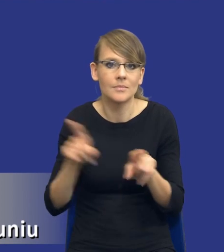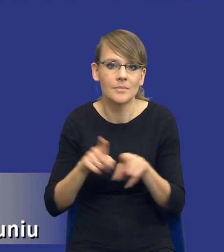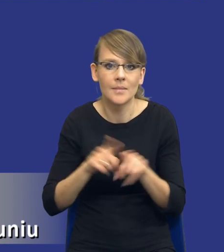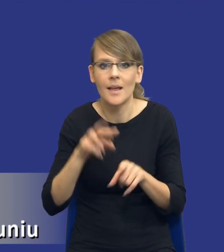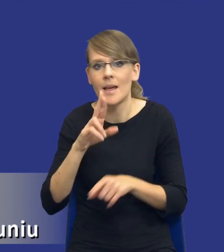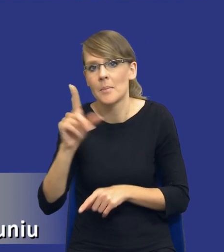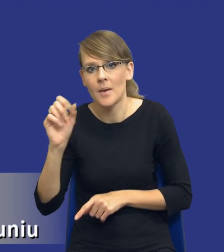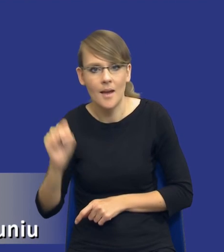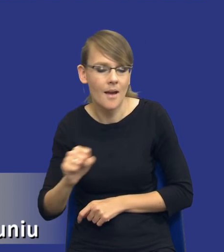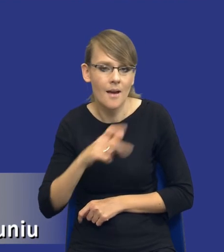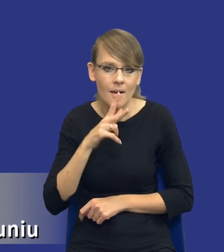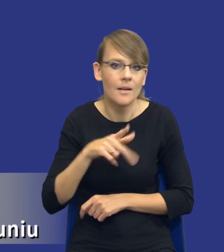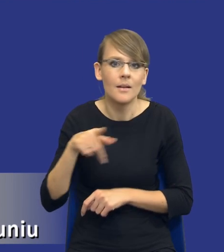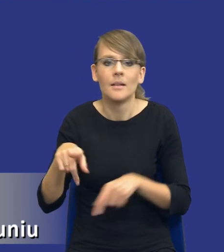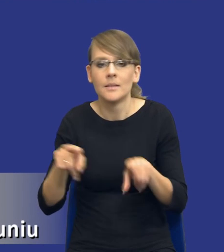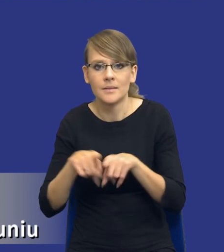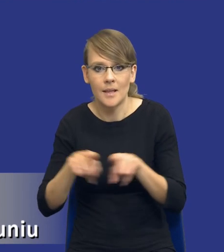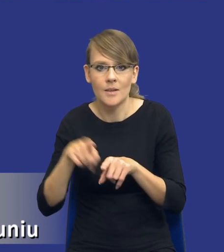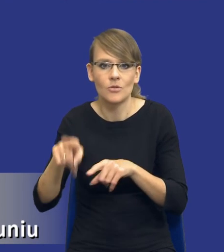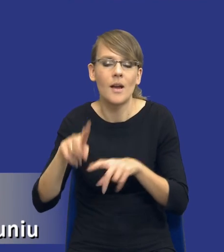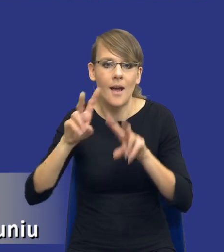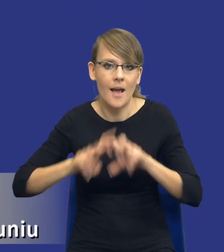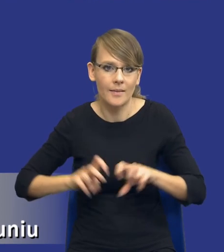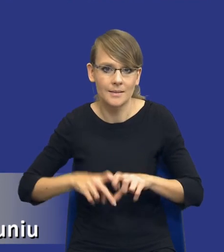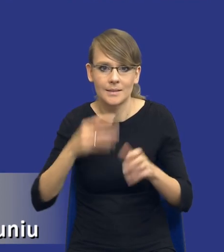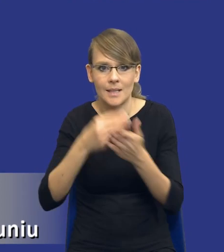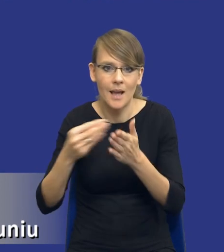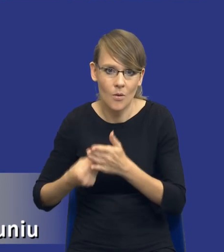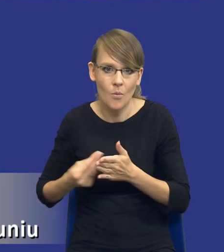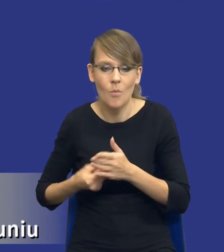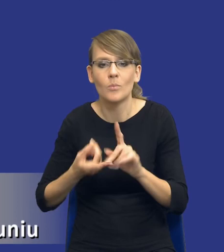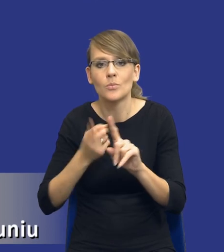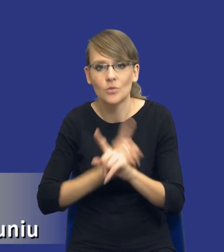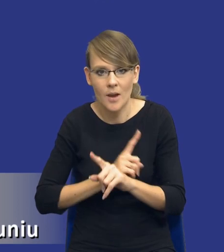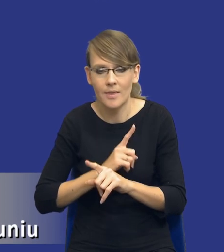Analizy takie zakupowe przed wszczęciem postępowania rzeczywiście się wykonuje.